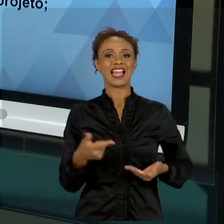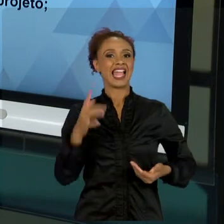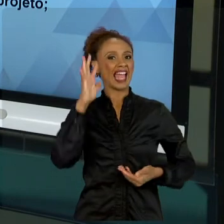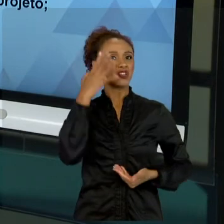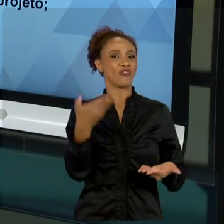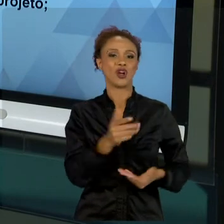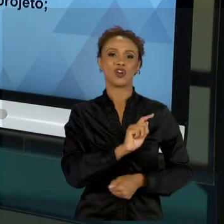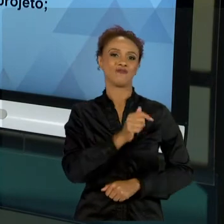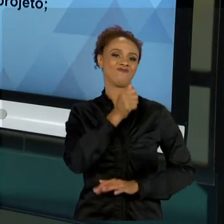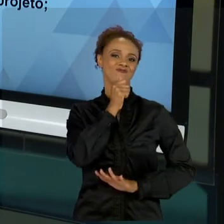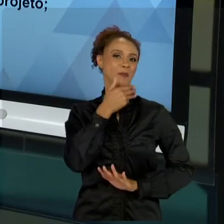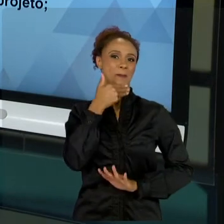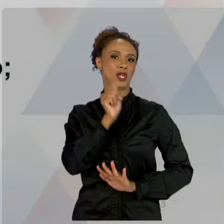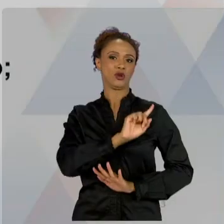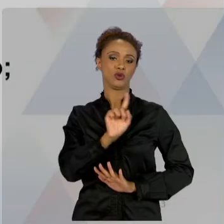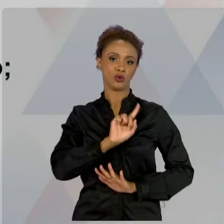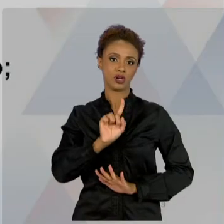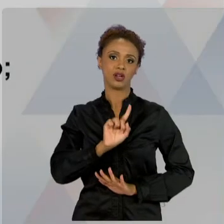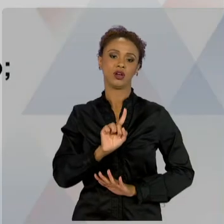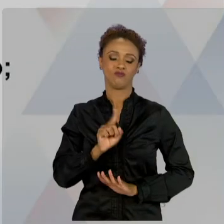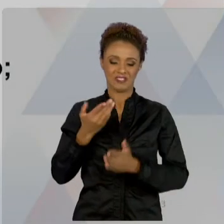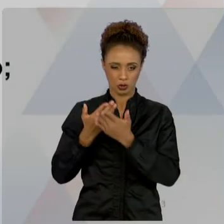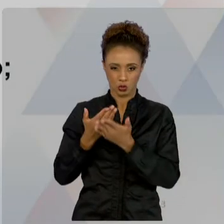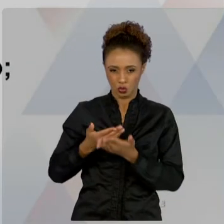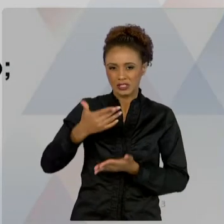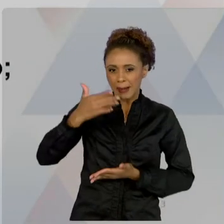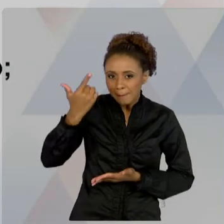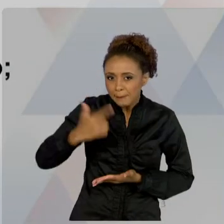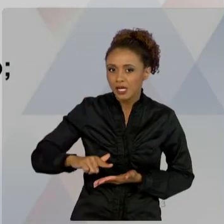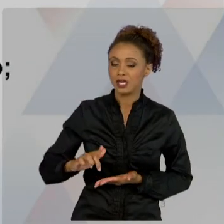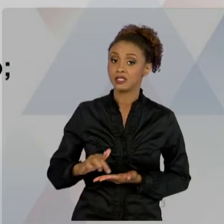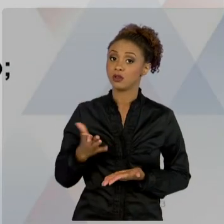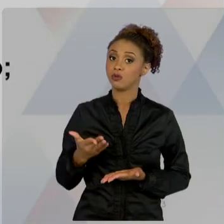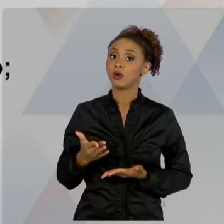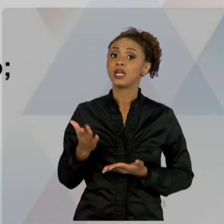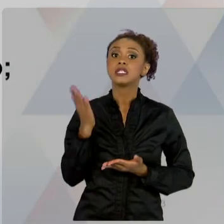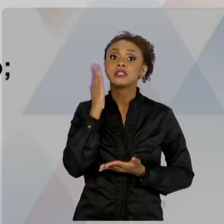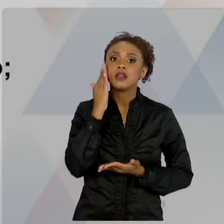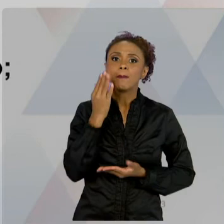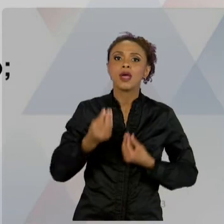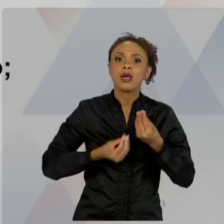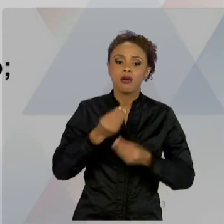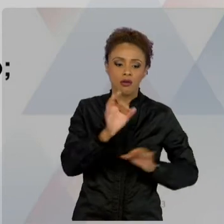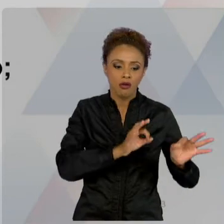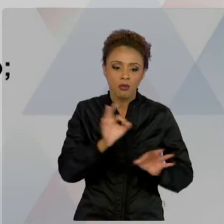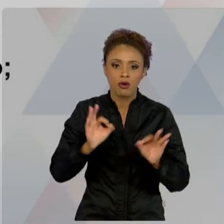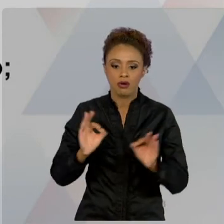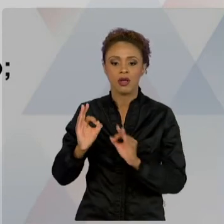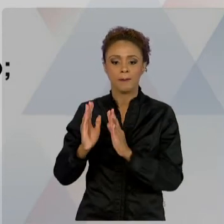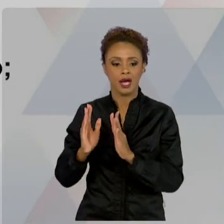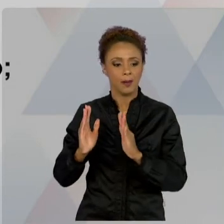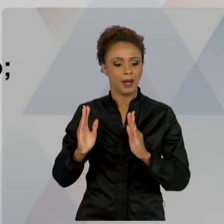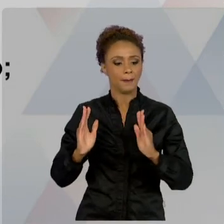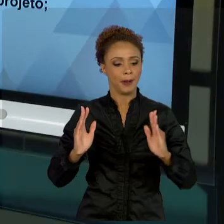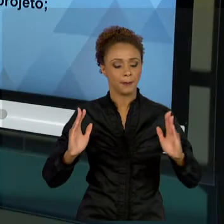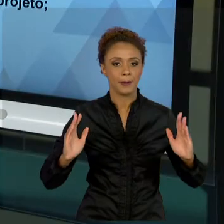CICLO DE VIDA DE UM PROJETO É MUITO IMPORTANTE. E FIZEMOS A VISÃO GERAL DE UM PROJETO. AULA TRÊS.